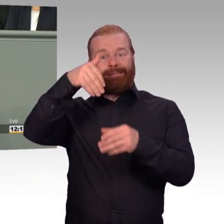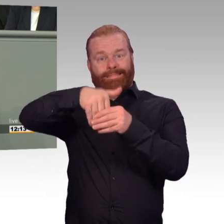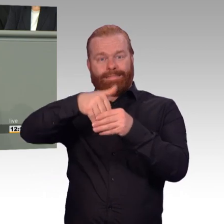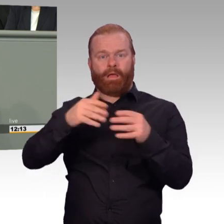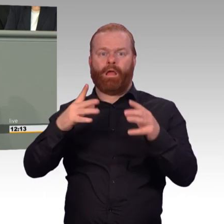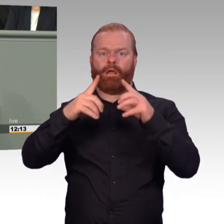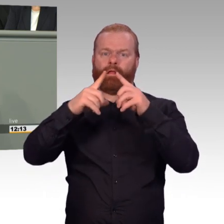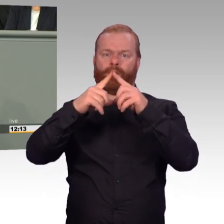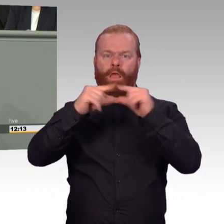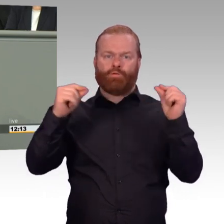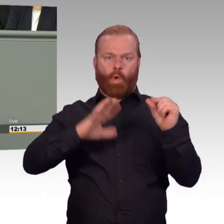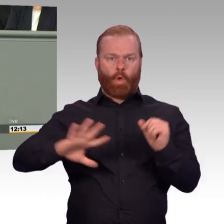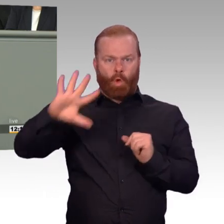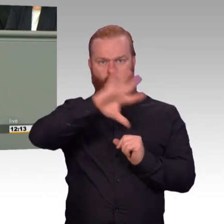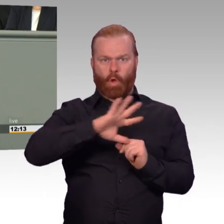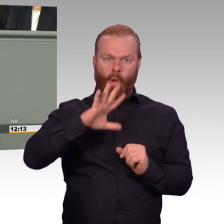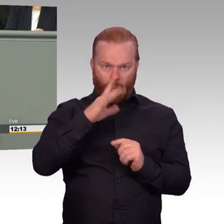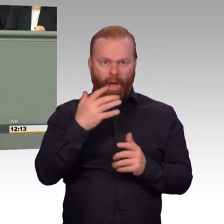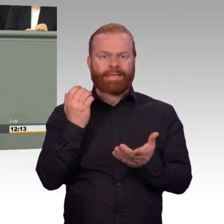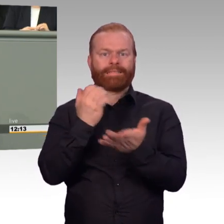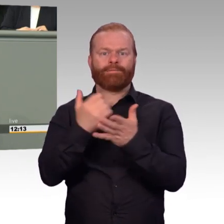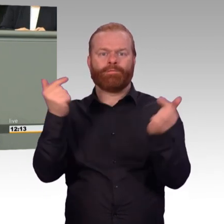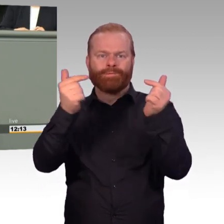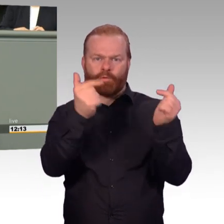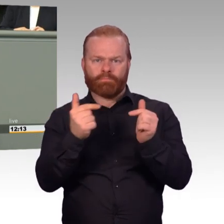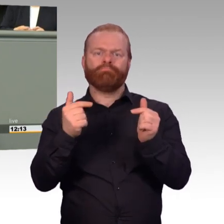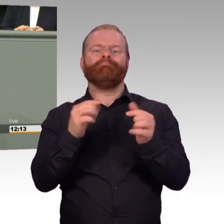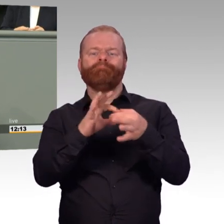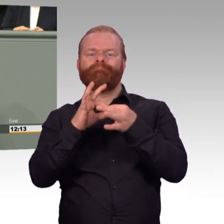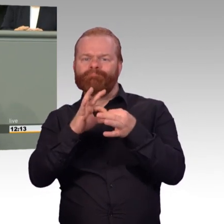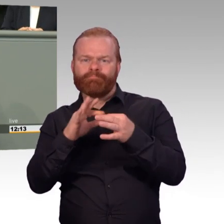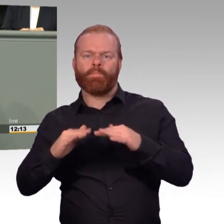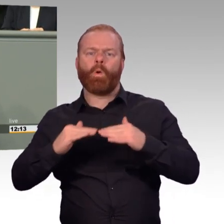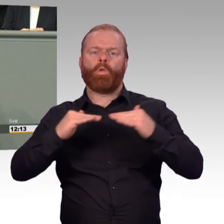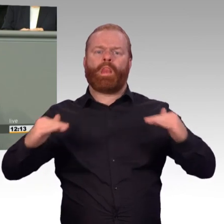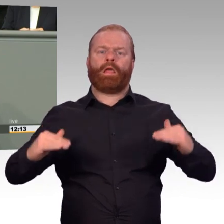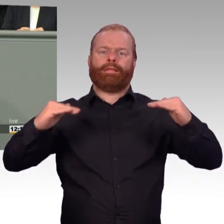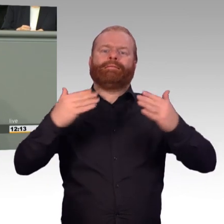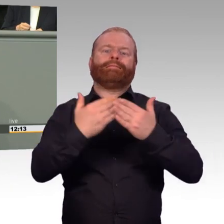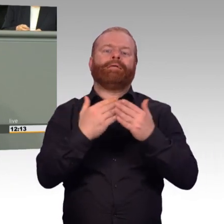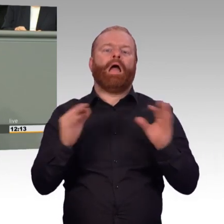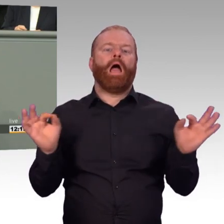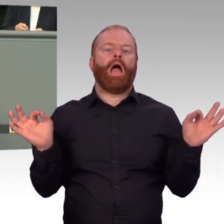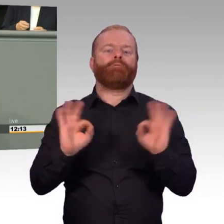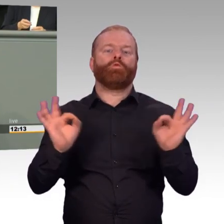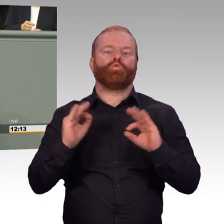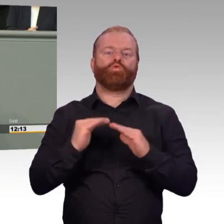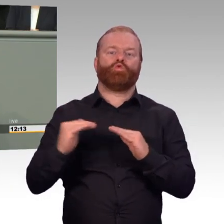Aber dafür bekommt das Unternehmen ja schon eine Entschädigung. Eine Verdoppelung ab der dritten Woche könnte Mitnahmeeffekt erzeugen.